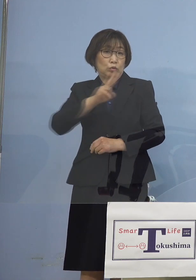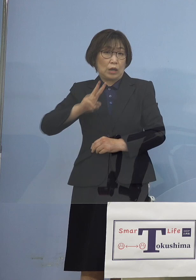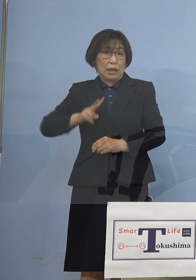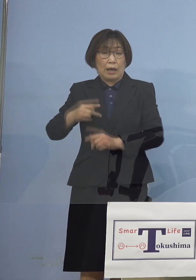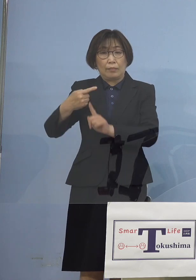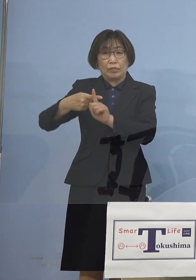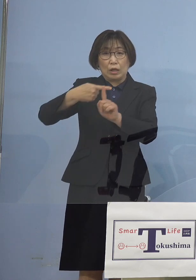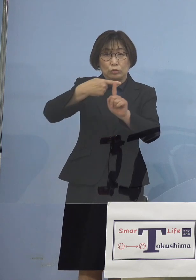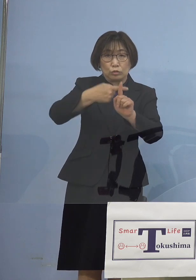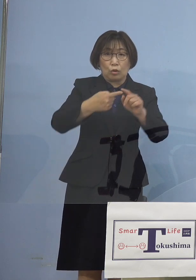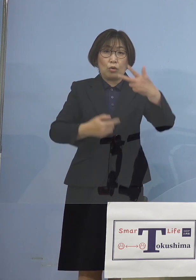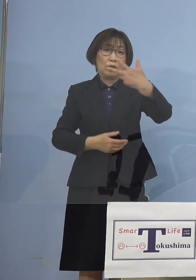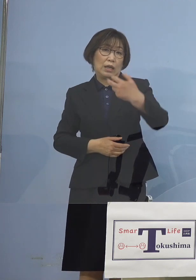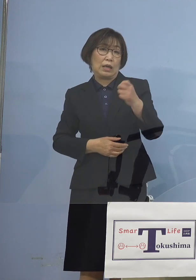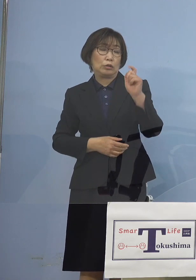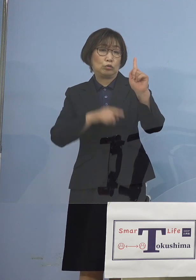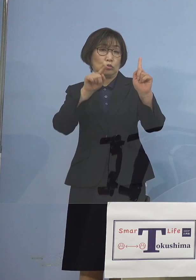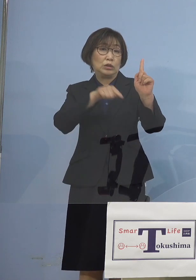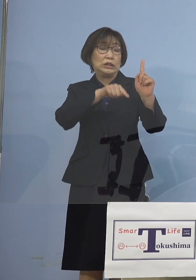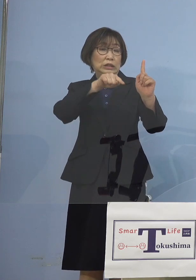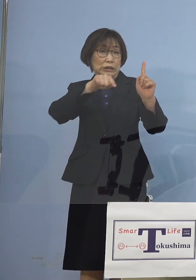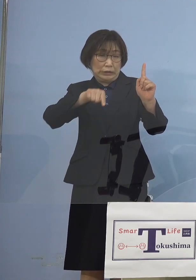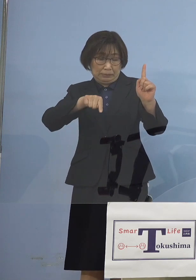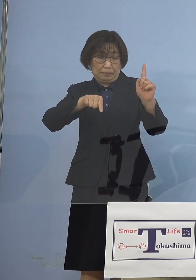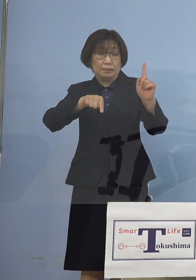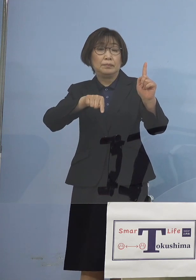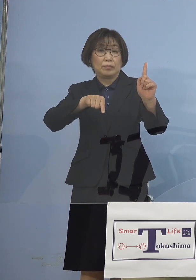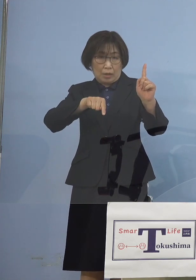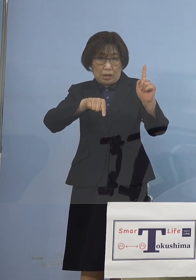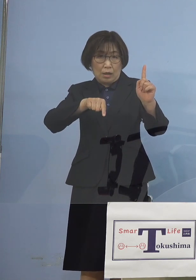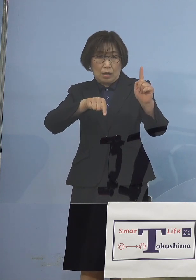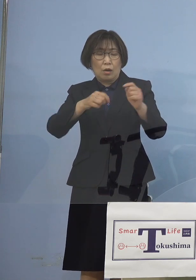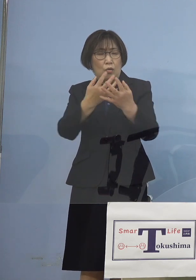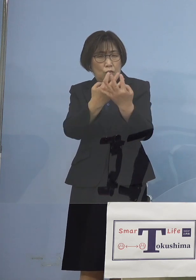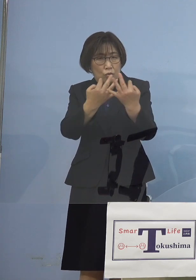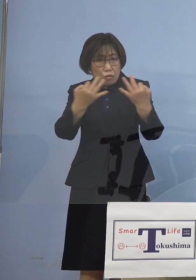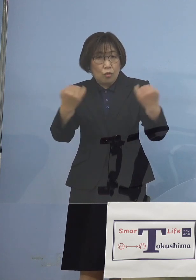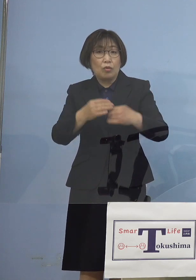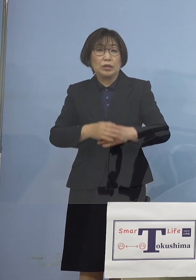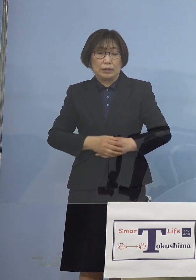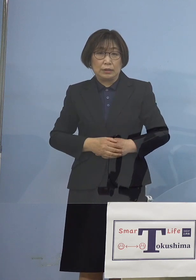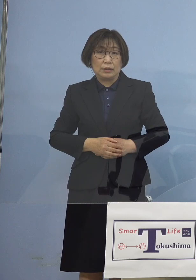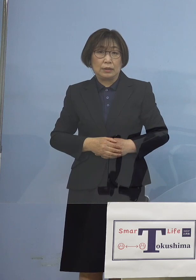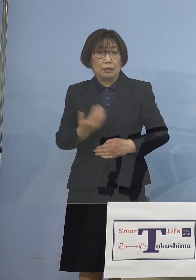というのはすごい数 ということもありますので ここは事前から 申し上げていたように